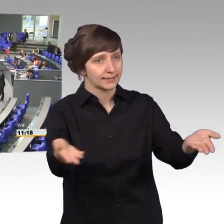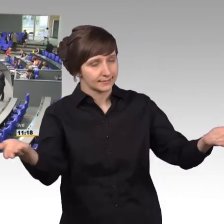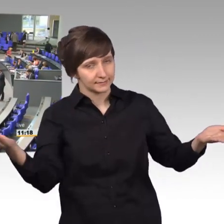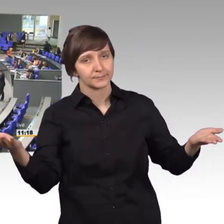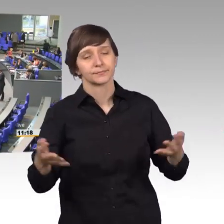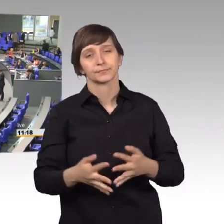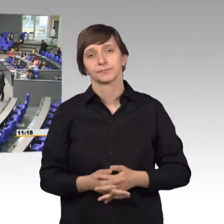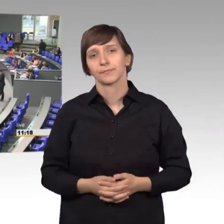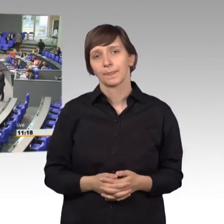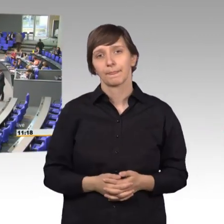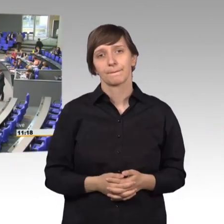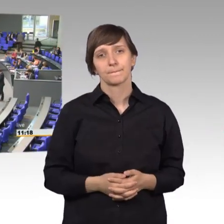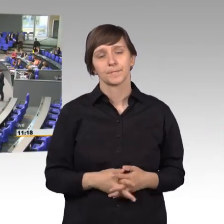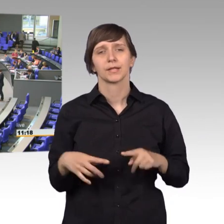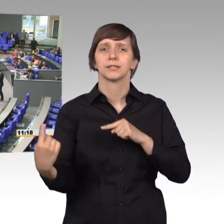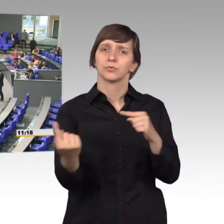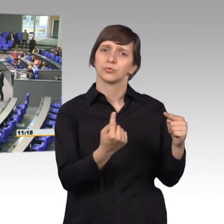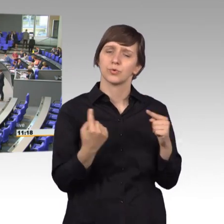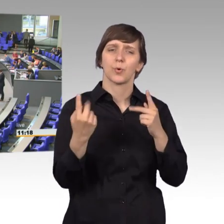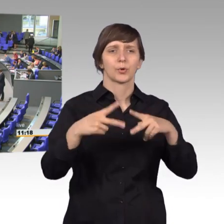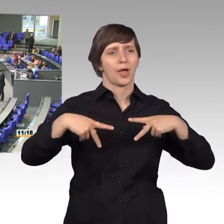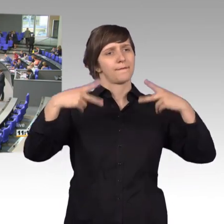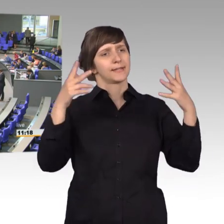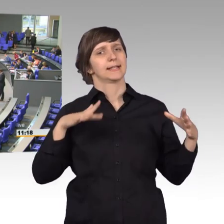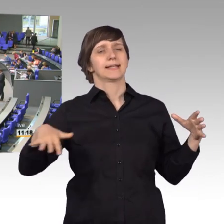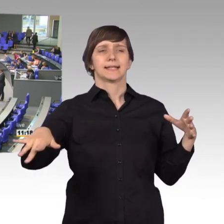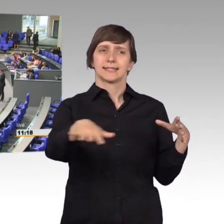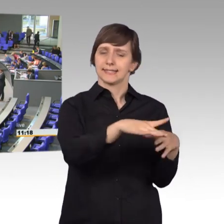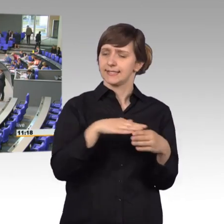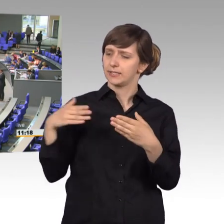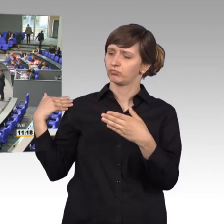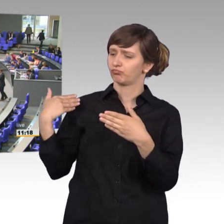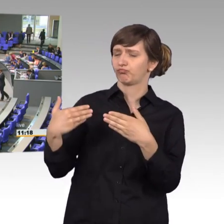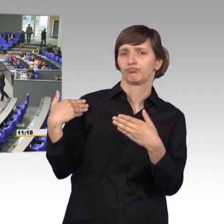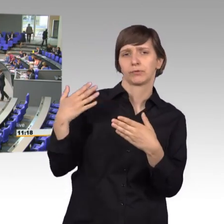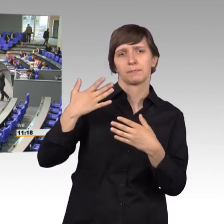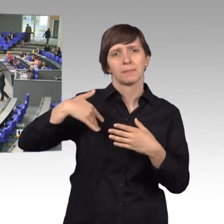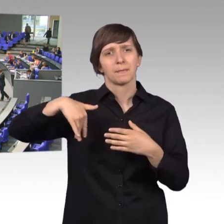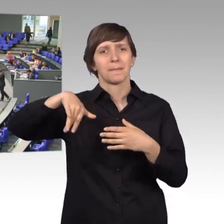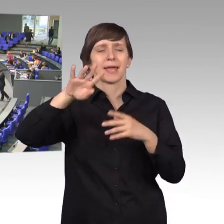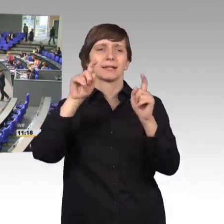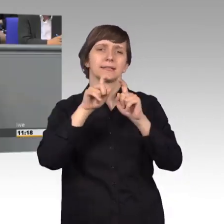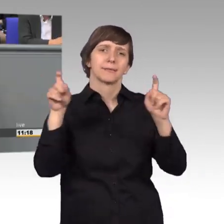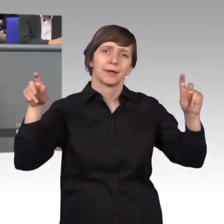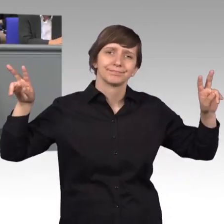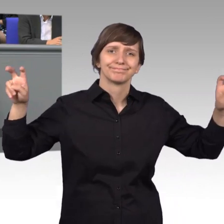in der öffentlichen Diskussion ist in letzter Zeit vermehrt von sogenannter Politik- Verdrossenheit die Rede.